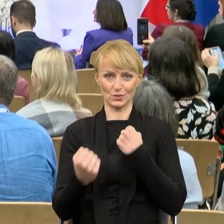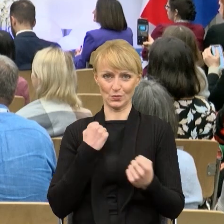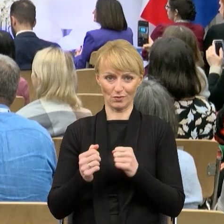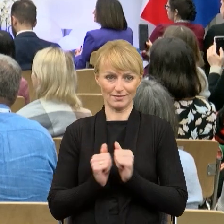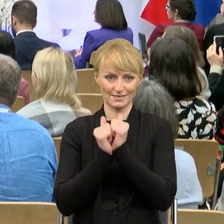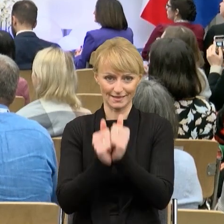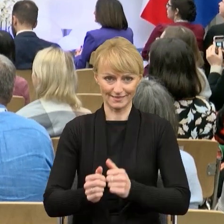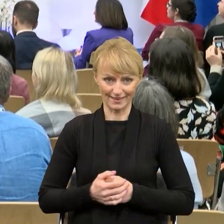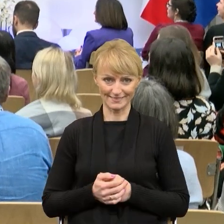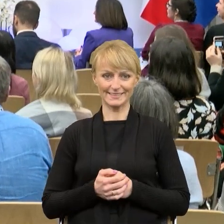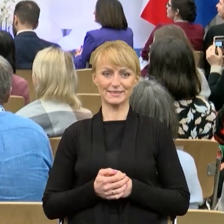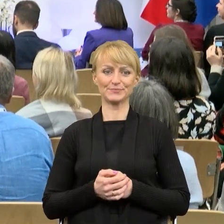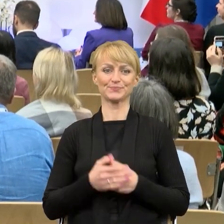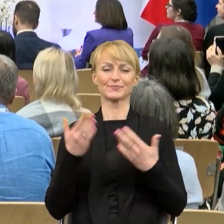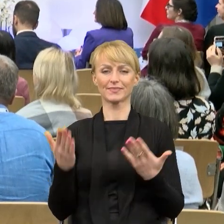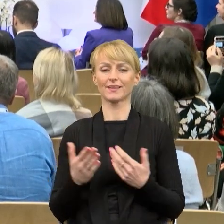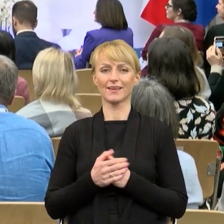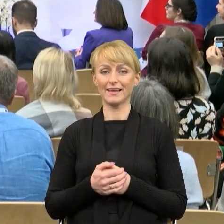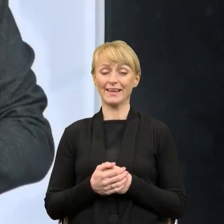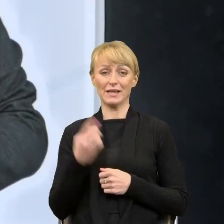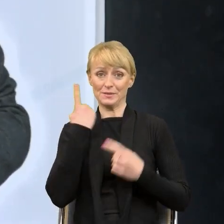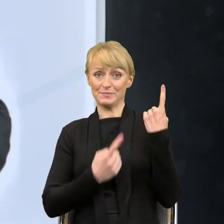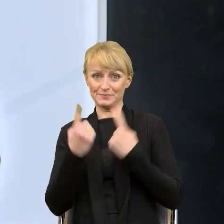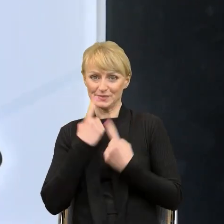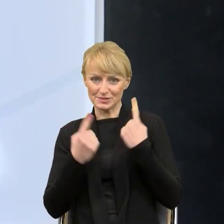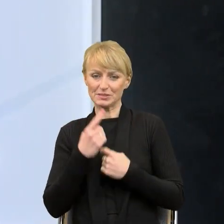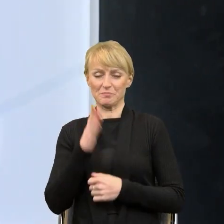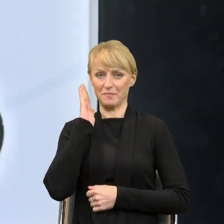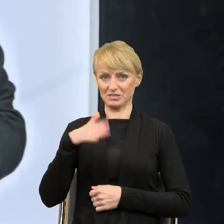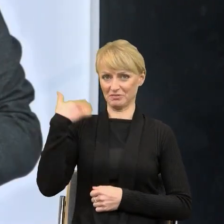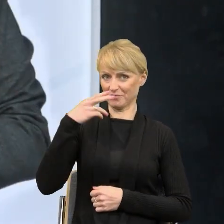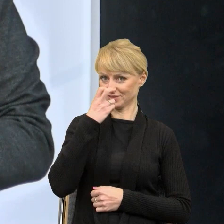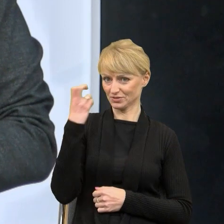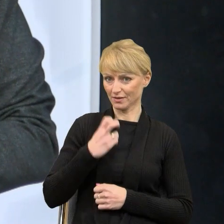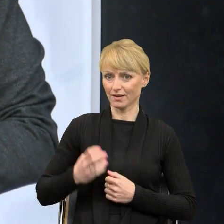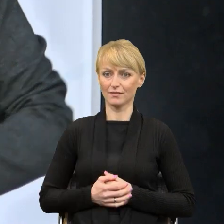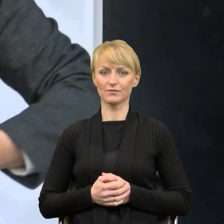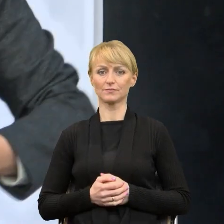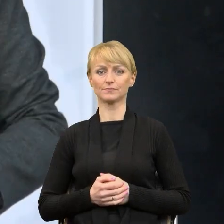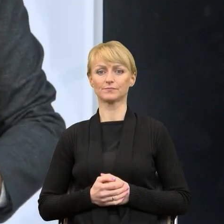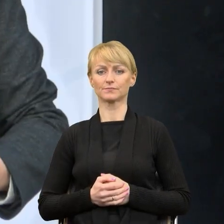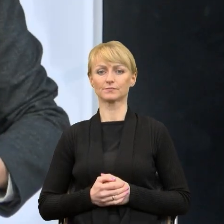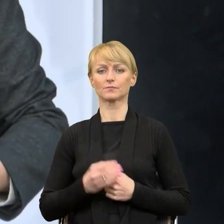ale mam nadzieję, że nie zanudze Państwa i coś ciekawego powiem. Myślę, że w urzędach marszałkowskich to jest